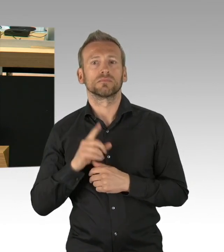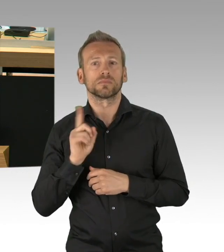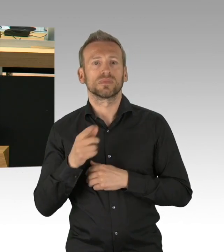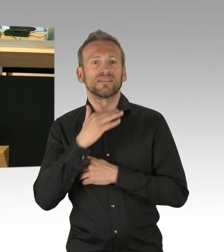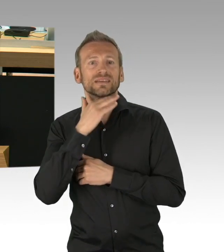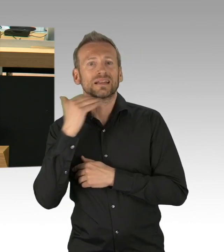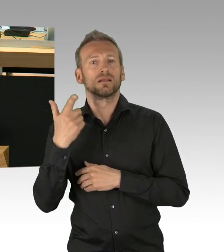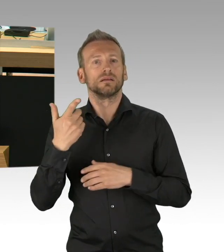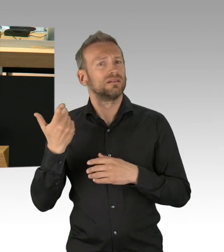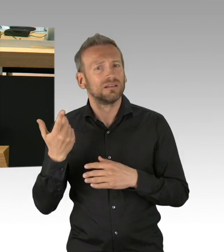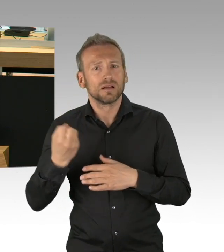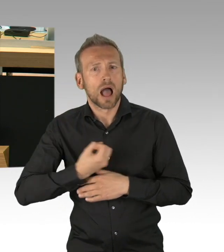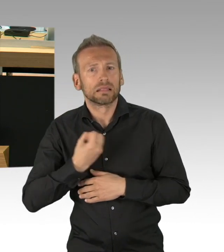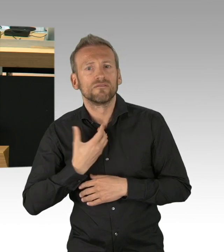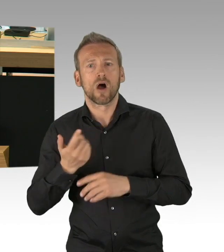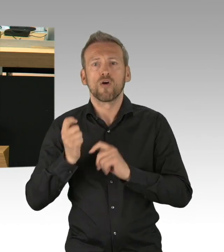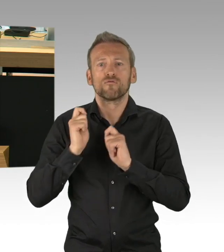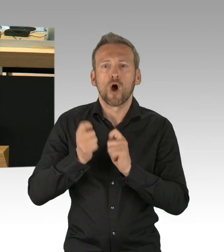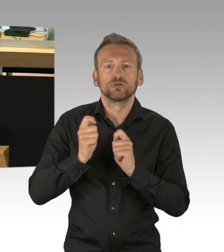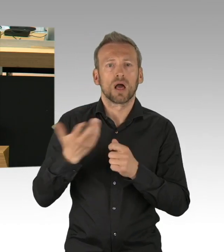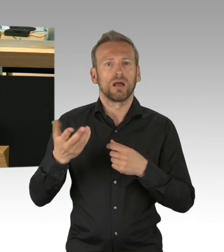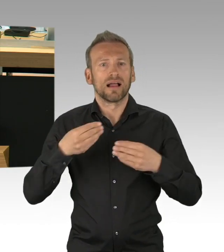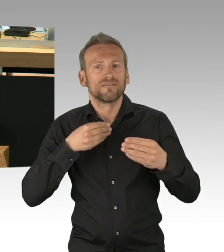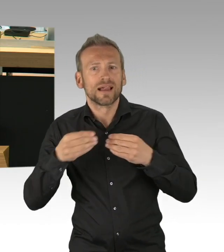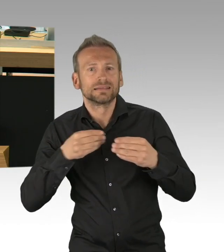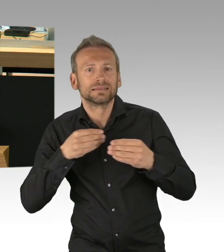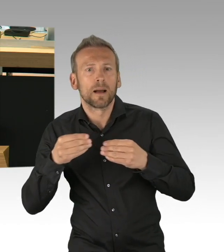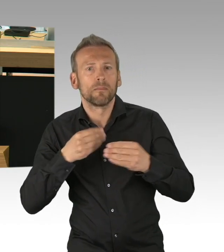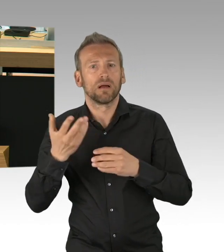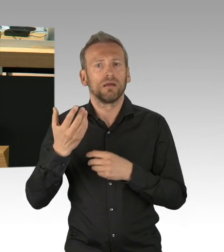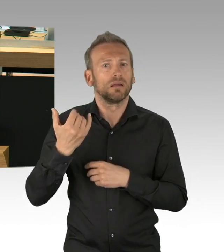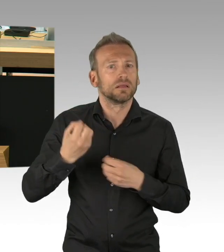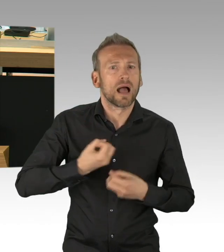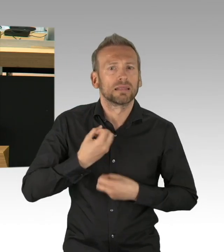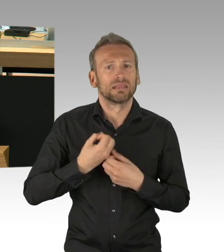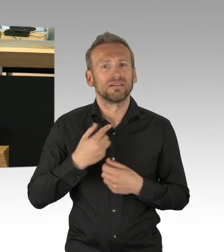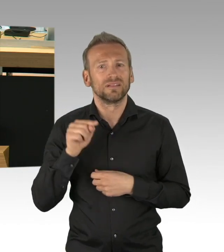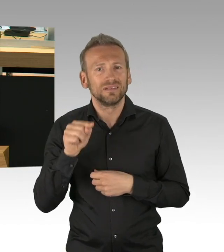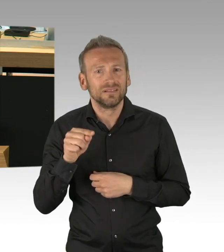wie wir ihn seit Bestehen der Bundesrepublik noch nicht kannten, das haben alle hier im Hause gesagt. Wir als AfD sagen es aber klipp und klar,